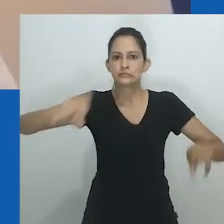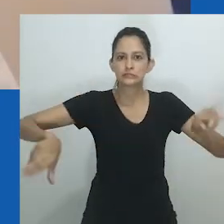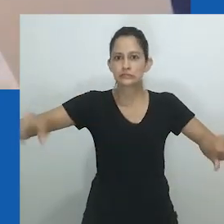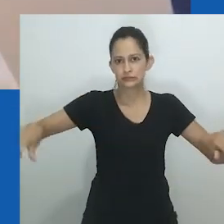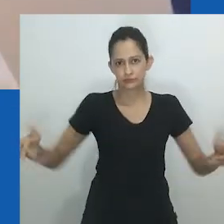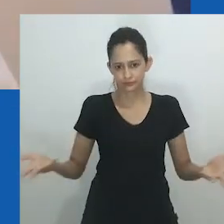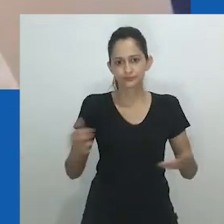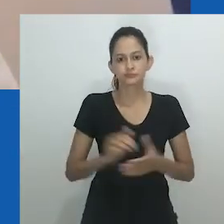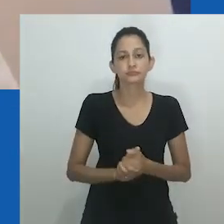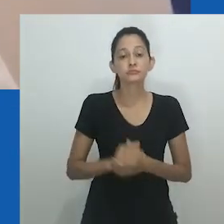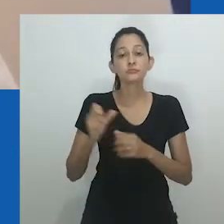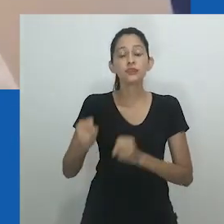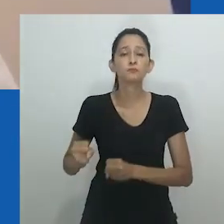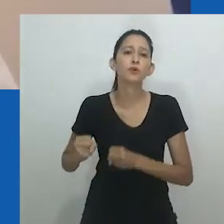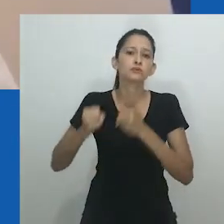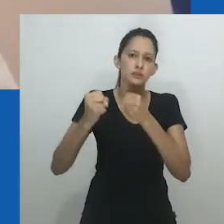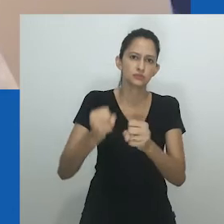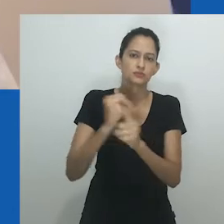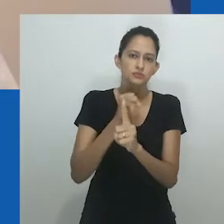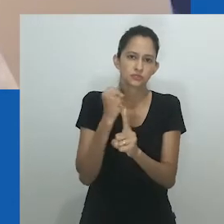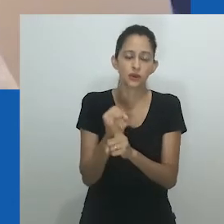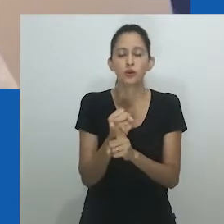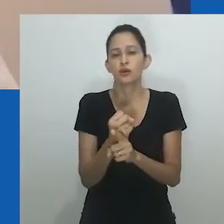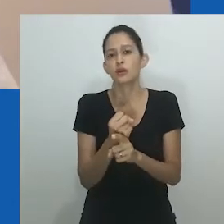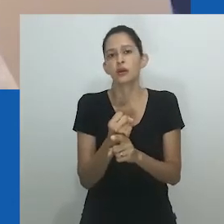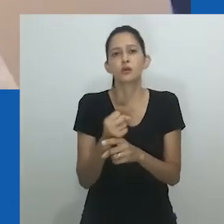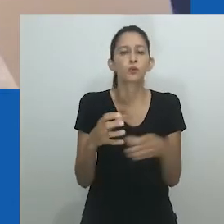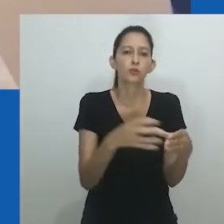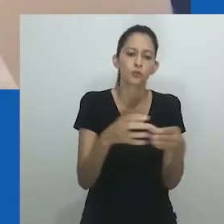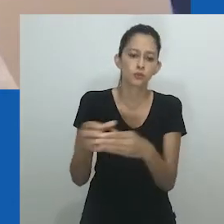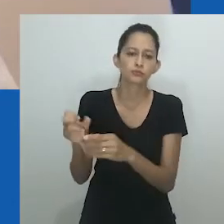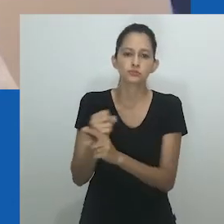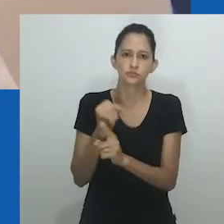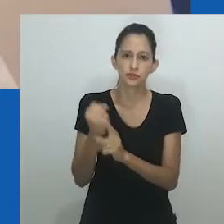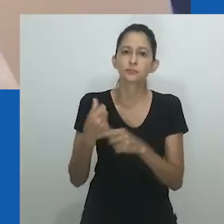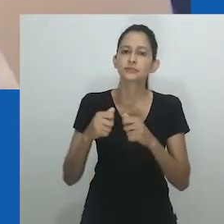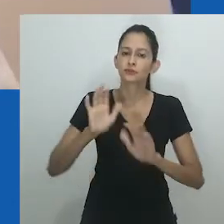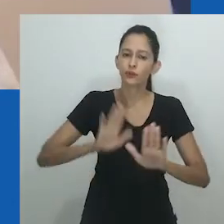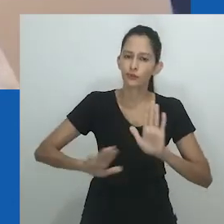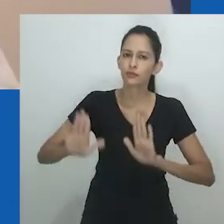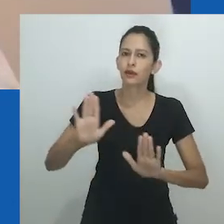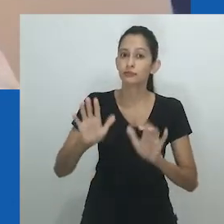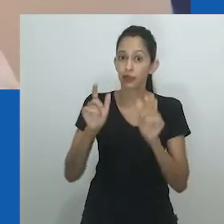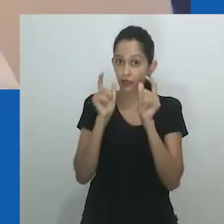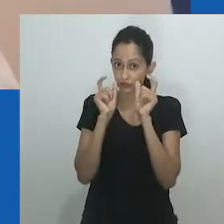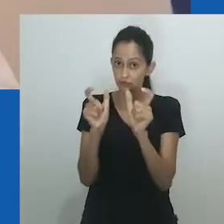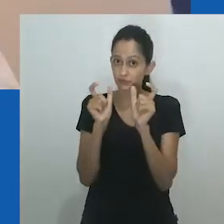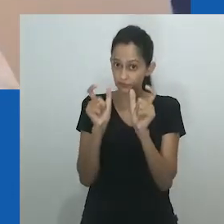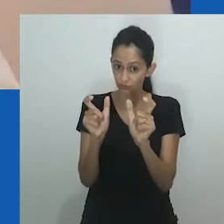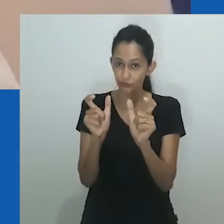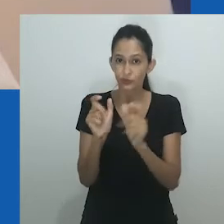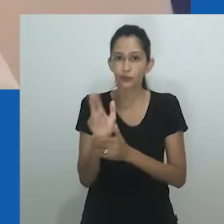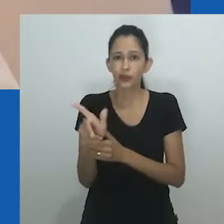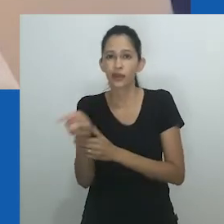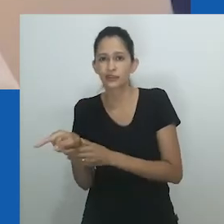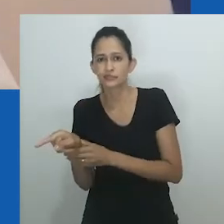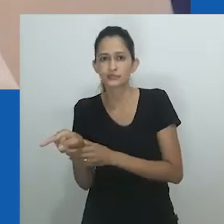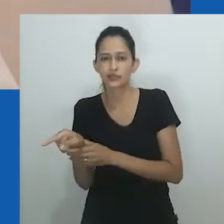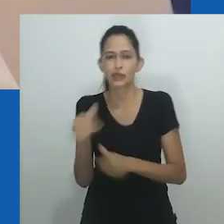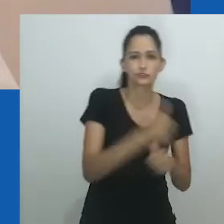Na busca por uma análise de gênero que contextualize especificidades, o funcionamento do poder deve ser cuidadosamente analisado.